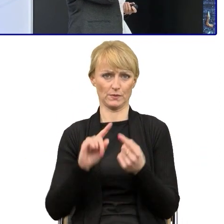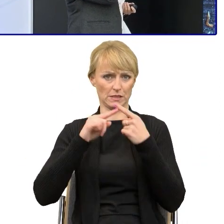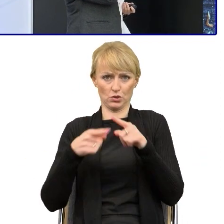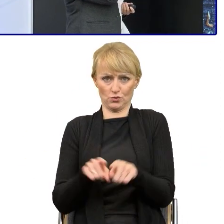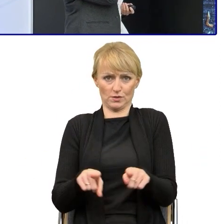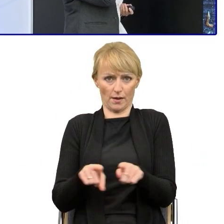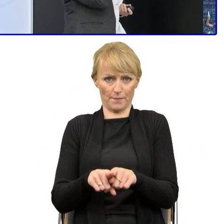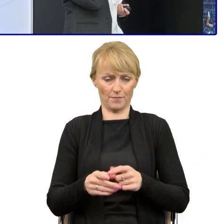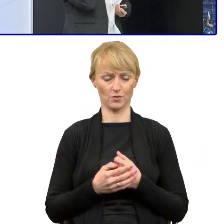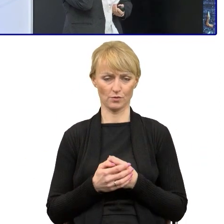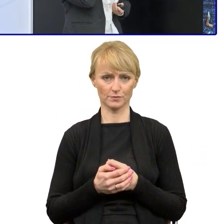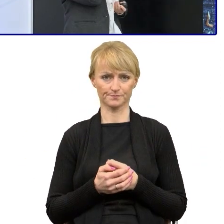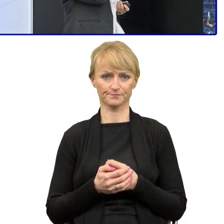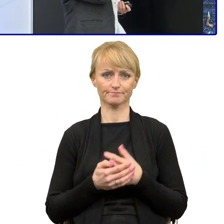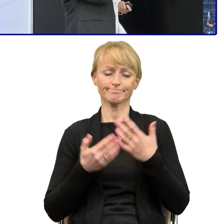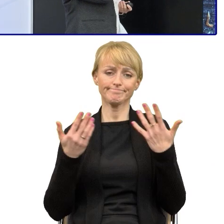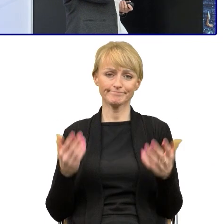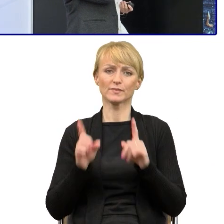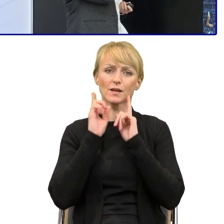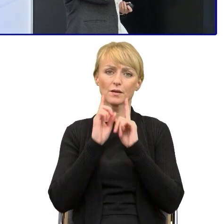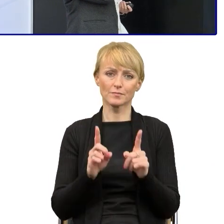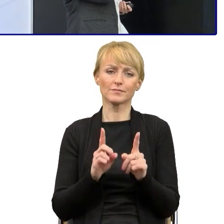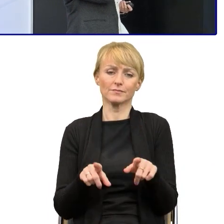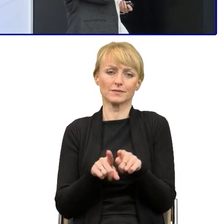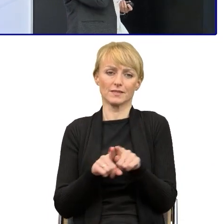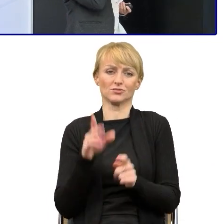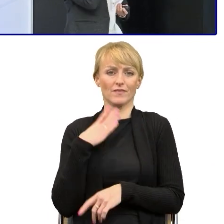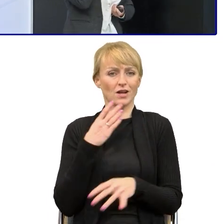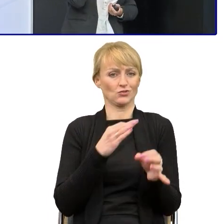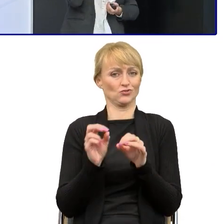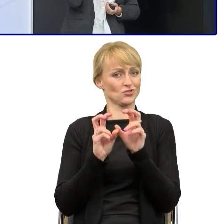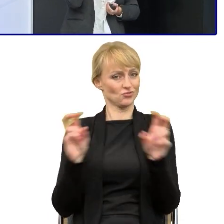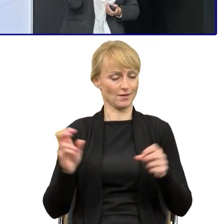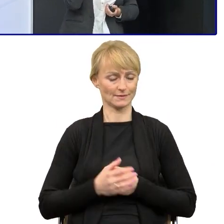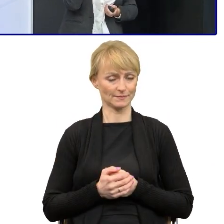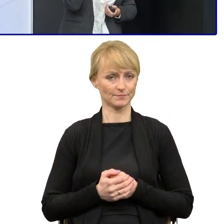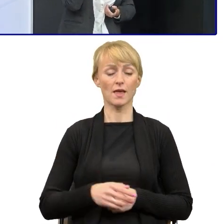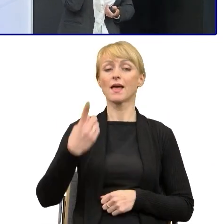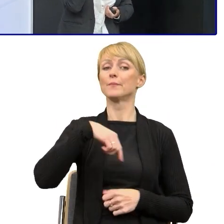więc przeczytam je znowu jeśli chodzi o czas, szybciej. Naszym sukcesem to, co udało się zrobić.